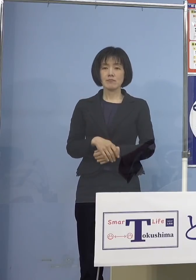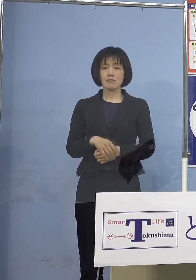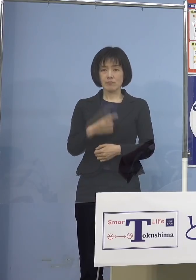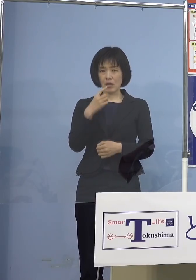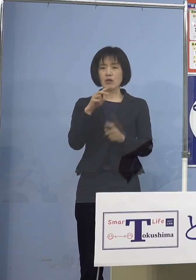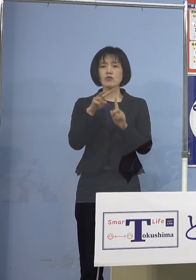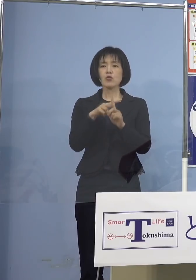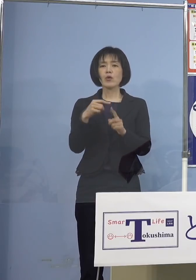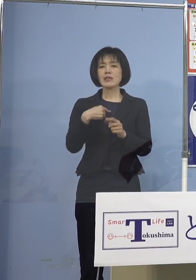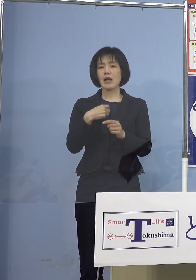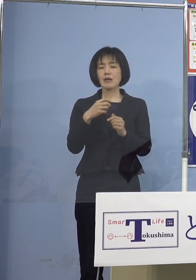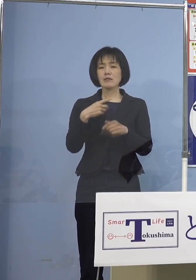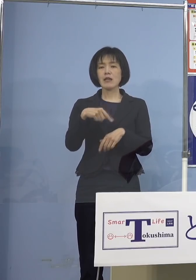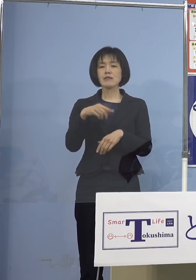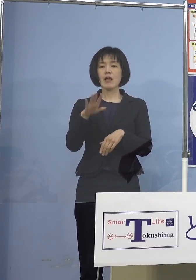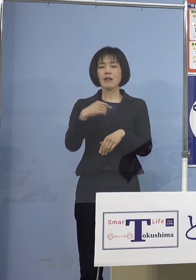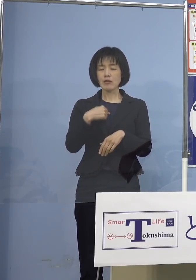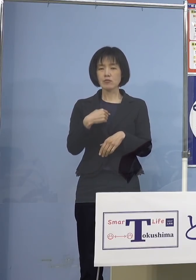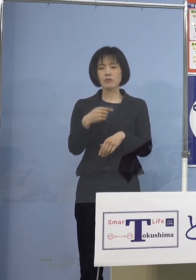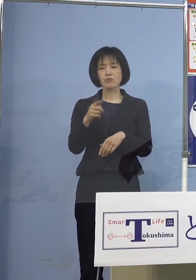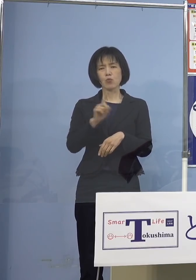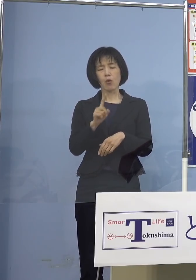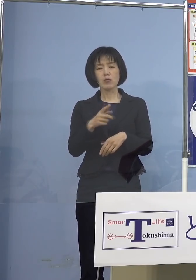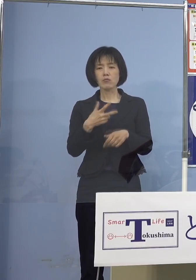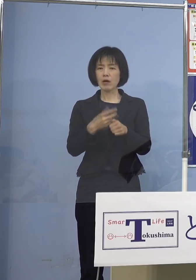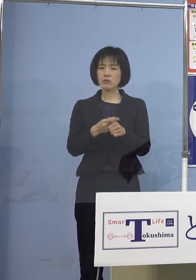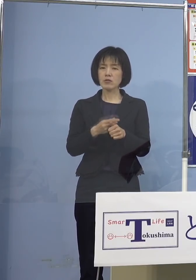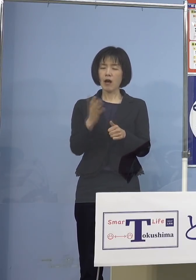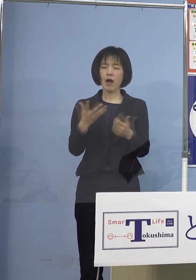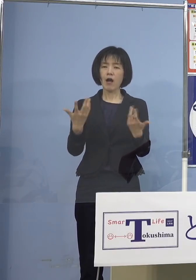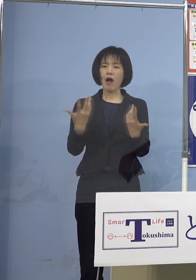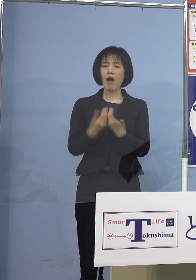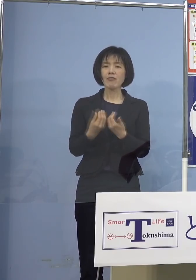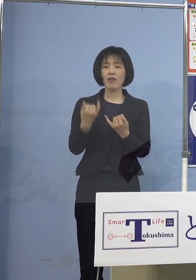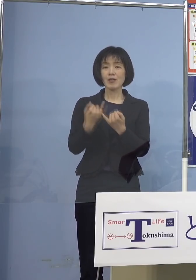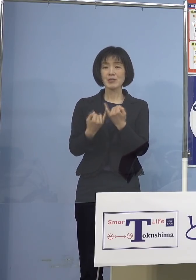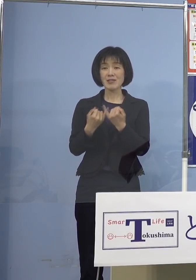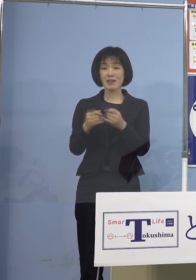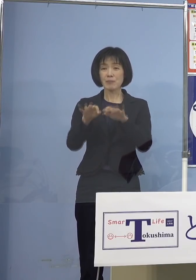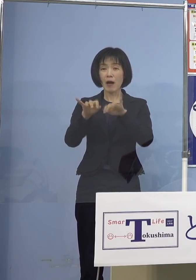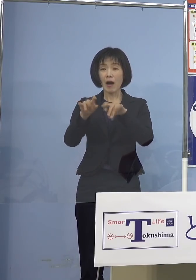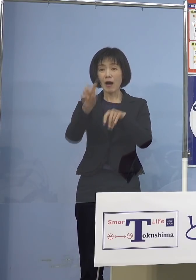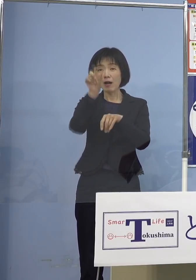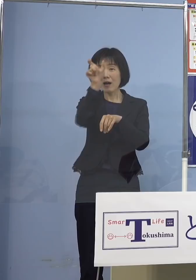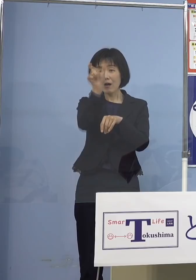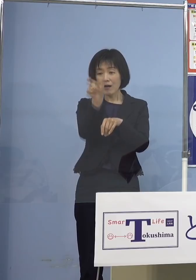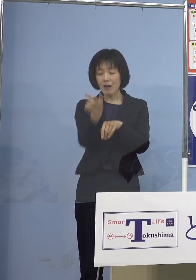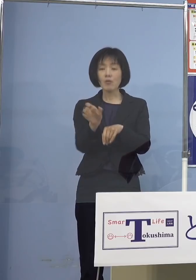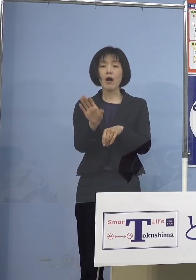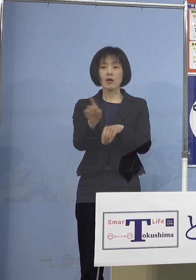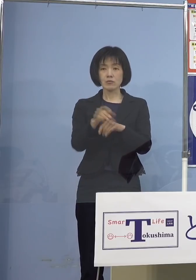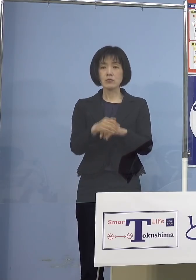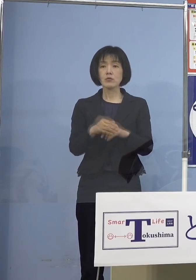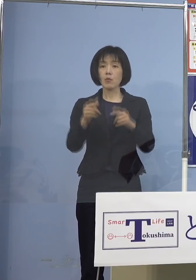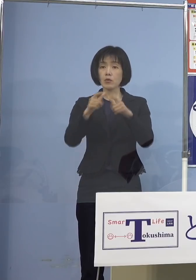「これを打つのはどうか どちらかというと反対です」とね 書かれている方もいるんですが しかし日本全体としては